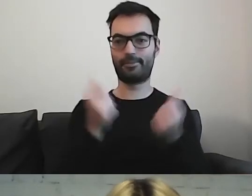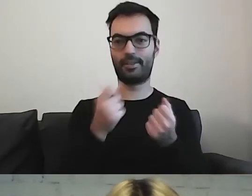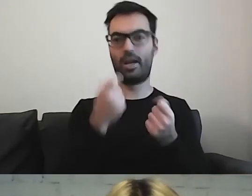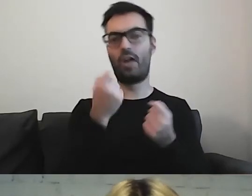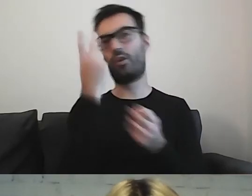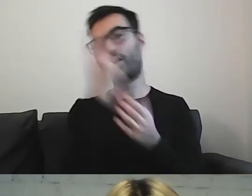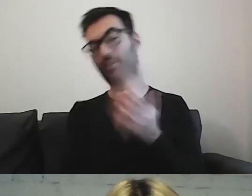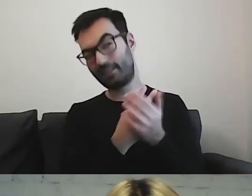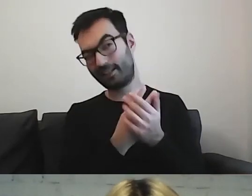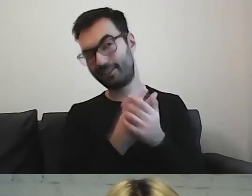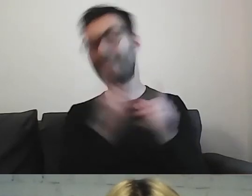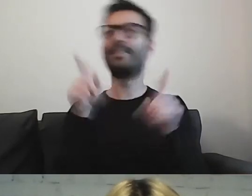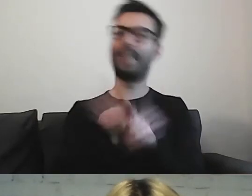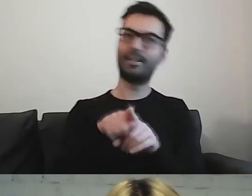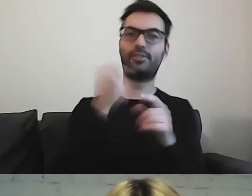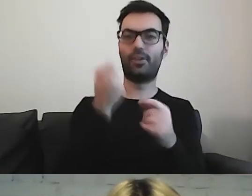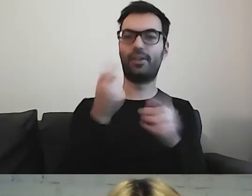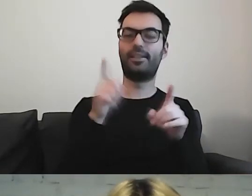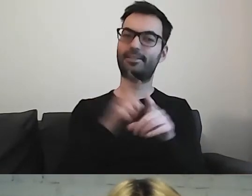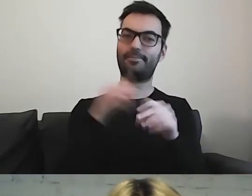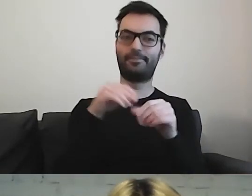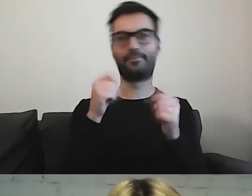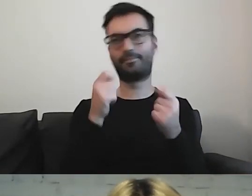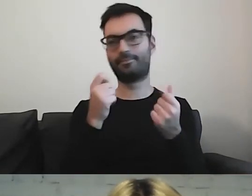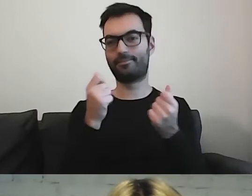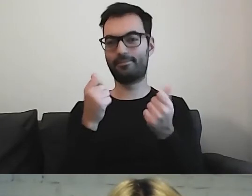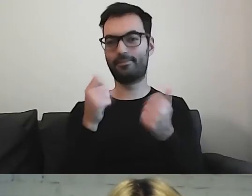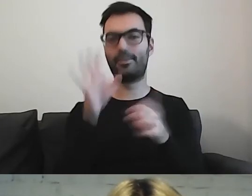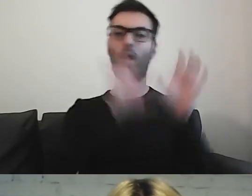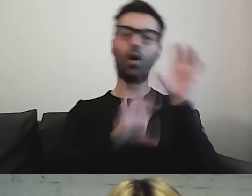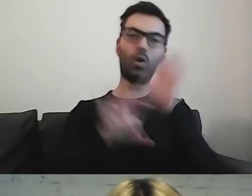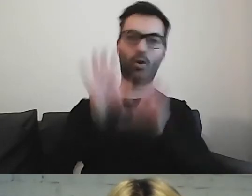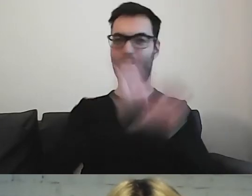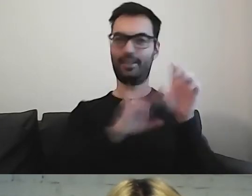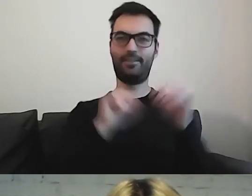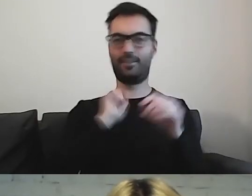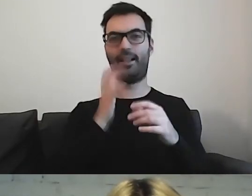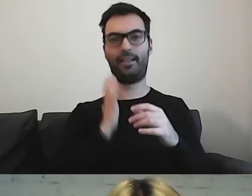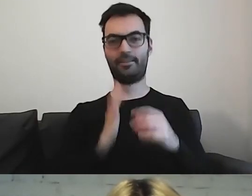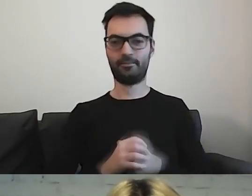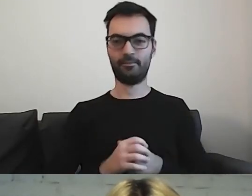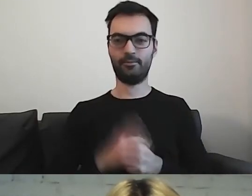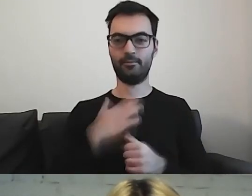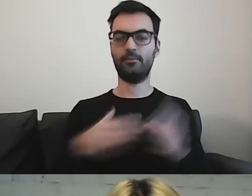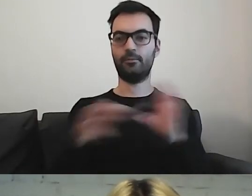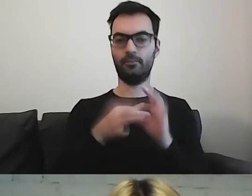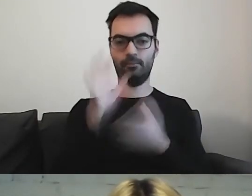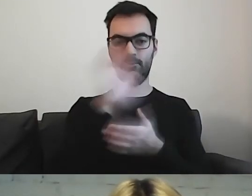ale też do oglądania. Mamy połączony tekst i obrazy.